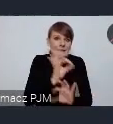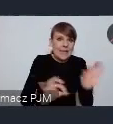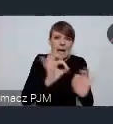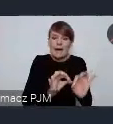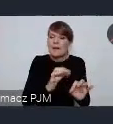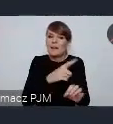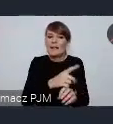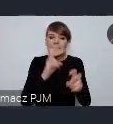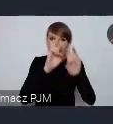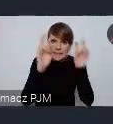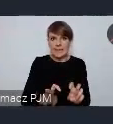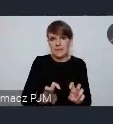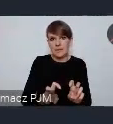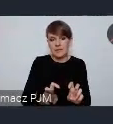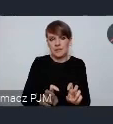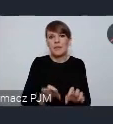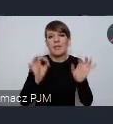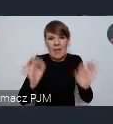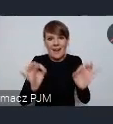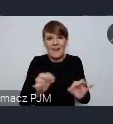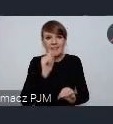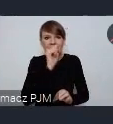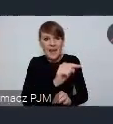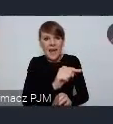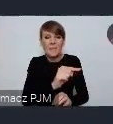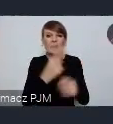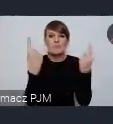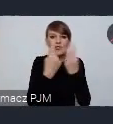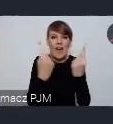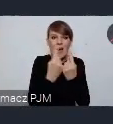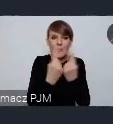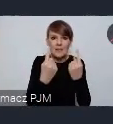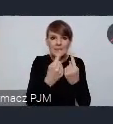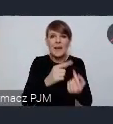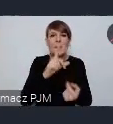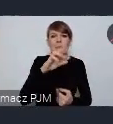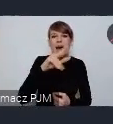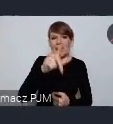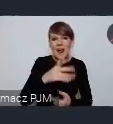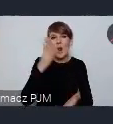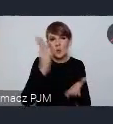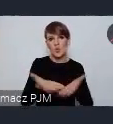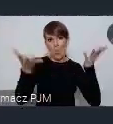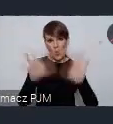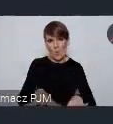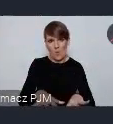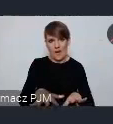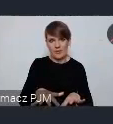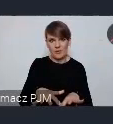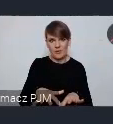bo tam ten prezes ten przemysł PRL-owski zdążył upaść zanim zaczęły się zmiany,